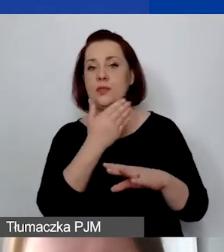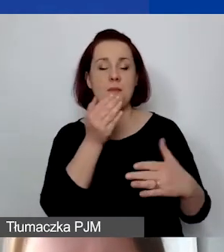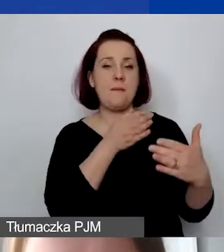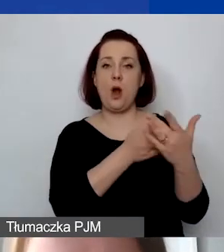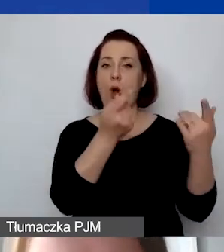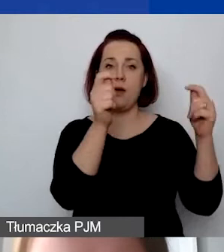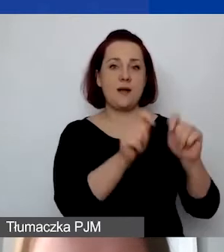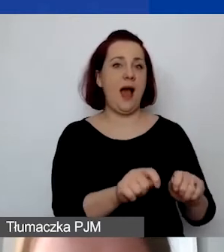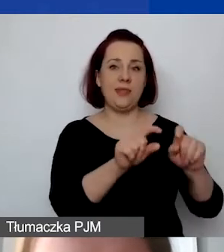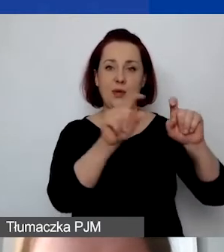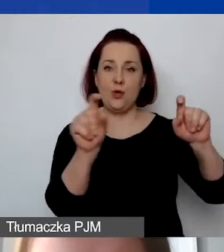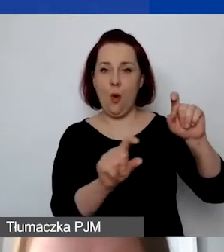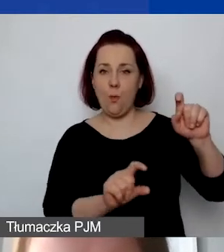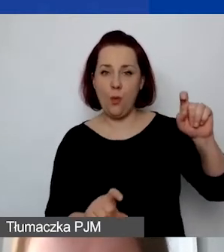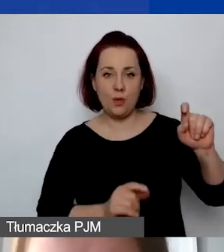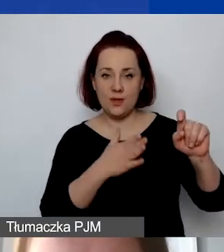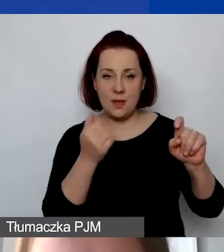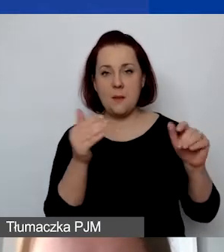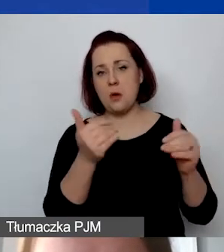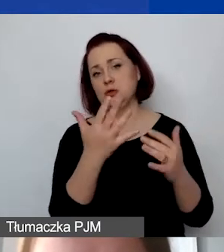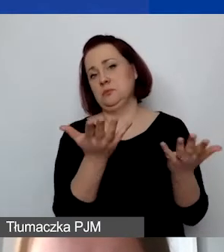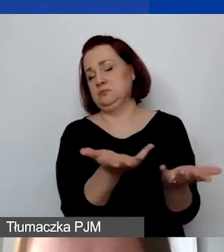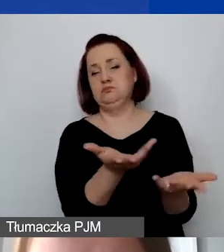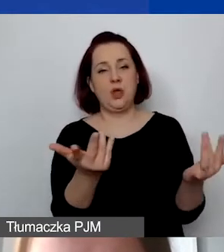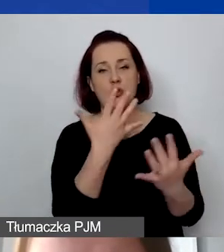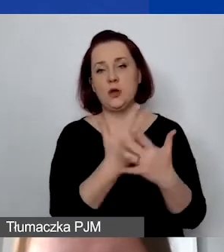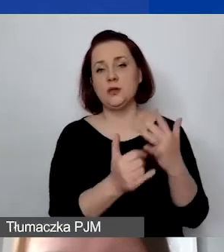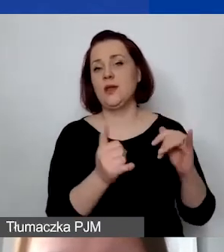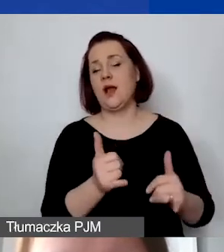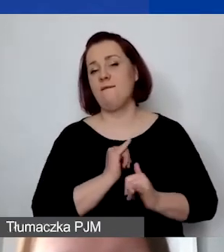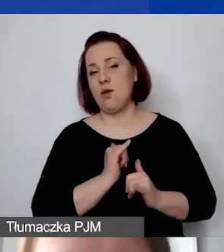Mogą państwo z tego śmiało korzystać, tak by było państwu wygodnie.